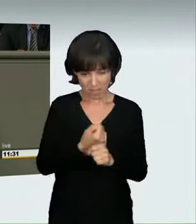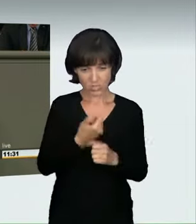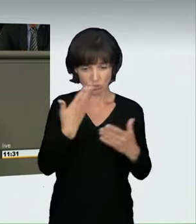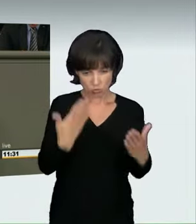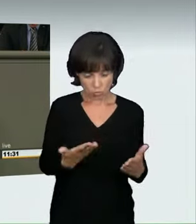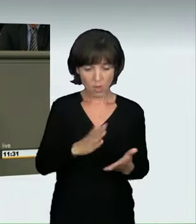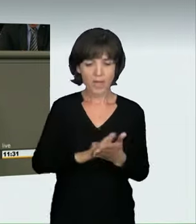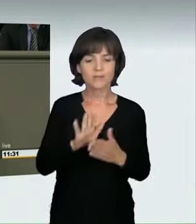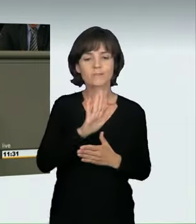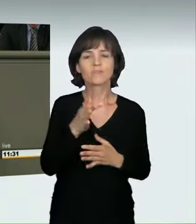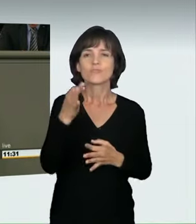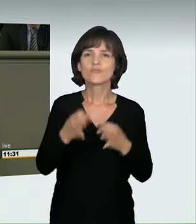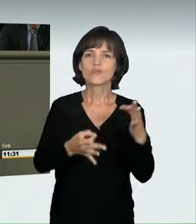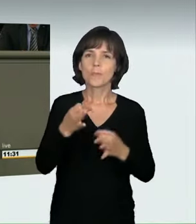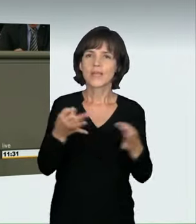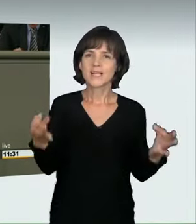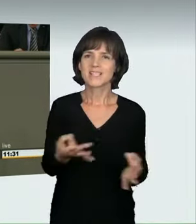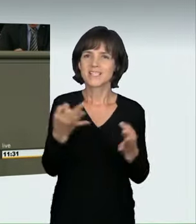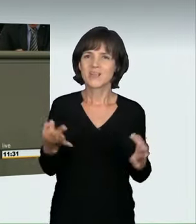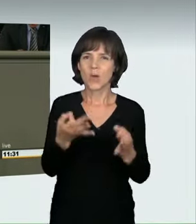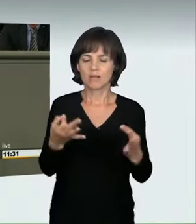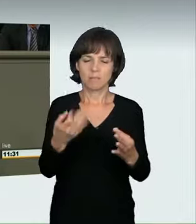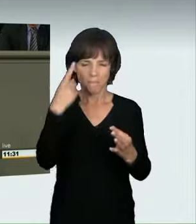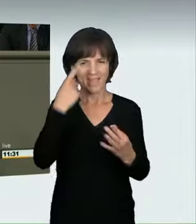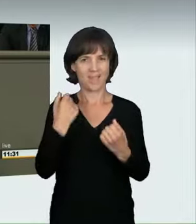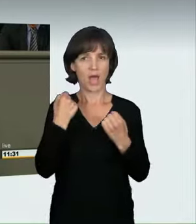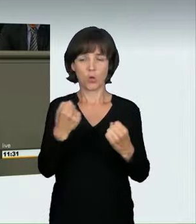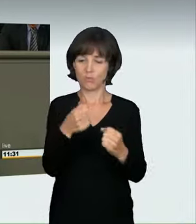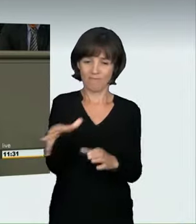Ich glaube, das trifft es. Wir werden heute illegale Autorennen